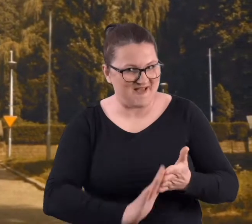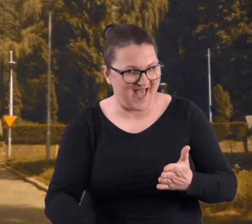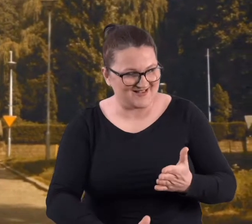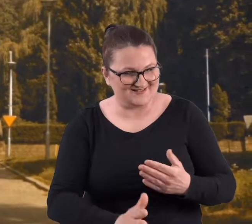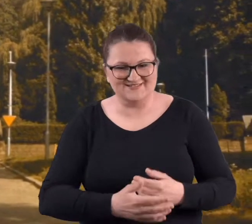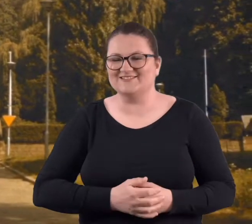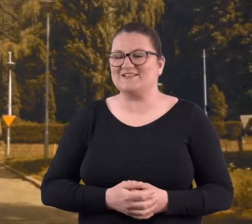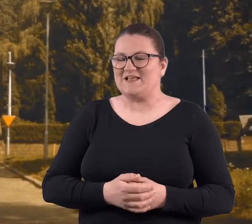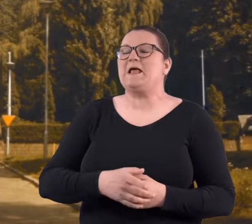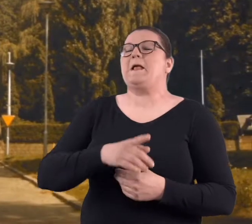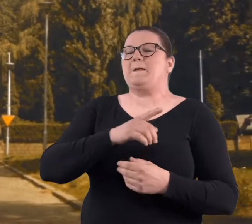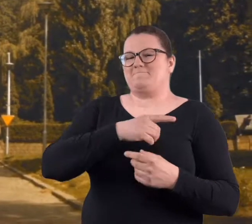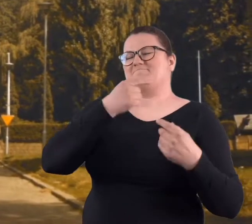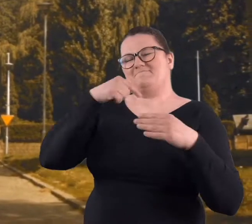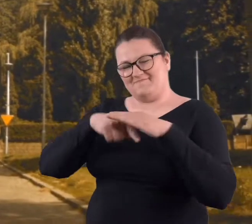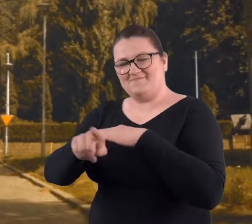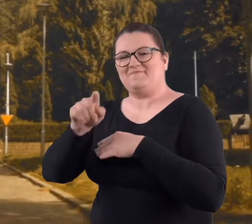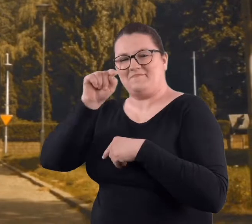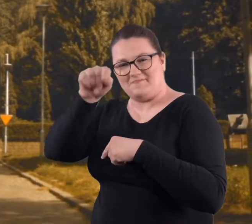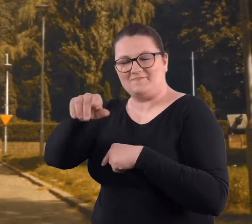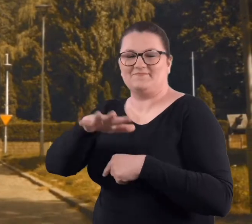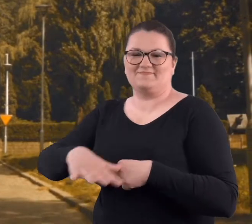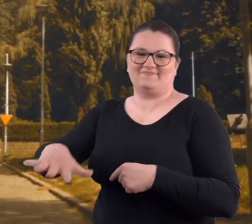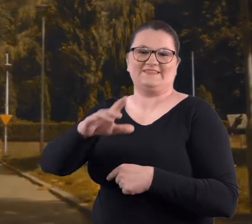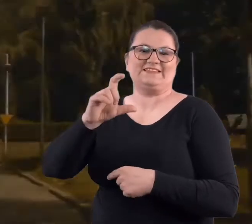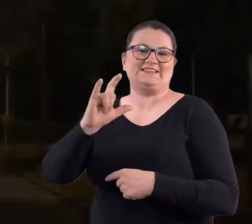rodziców i urywaliśmy się na Cytadele.